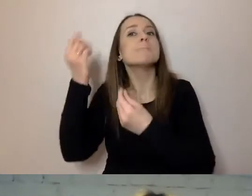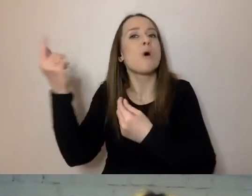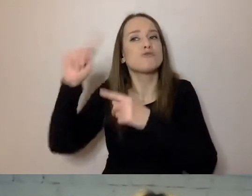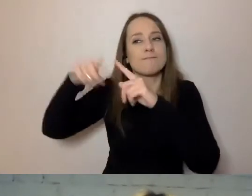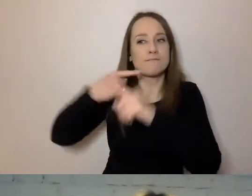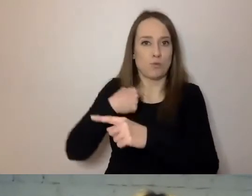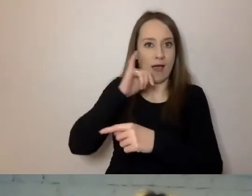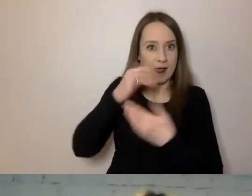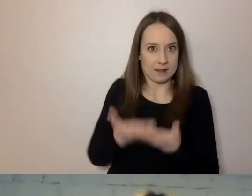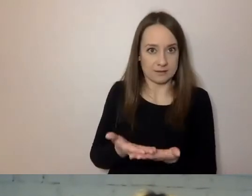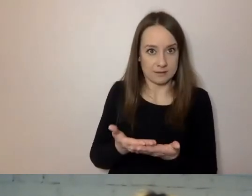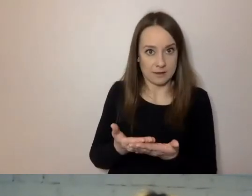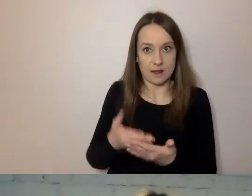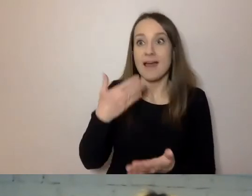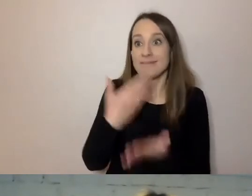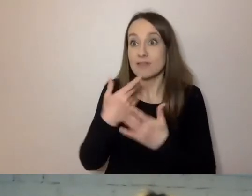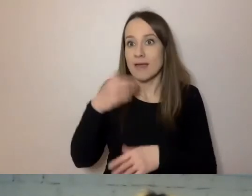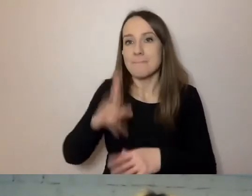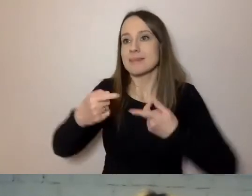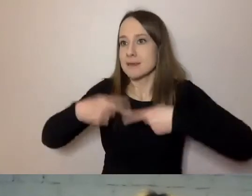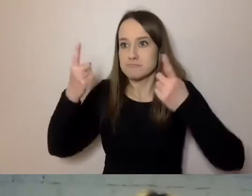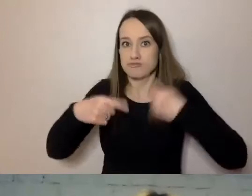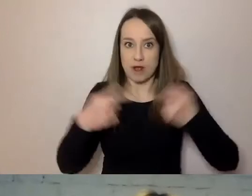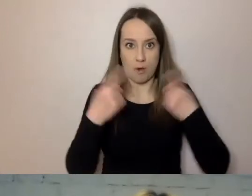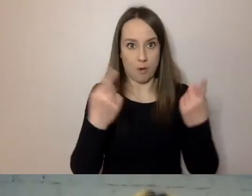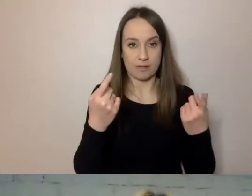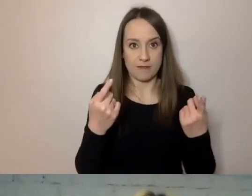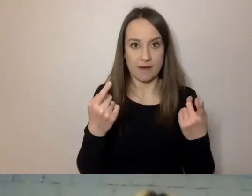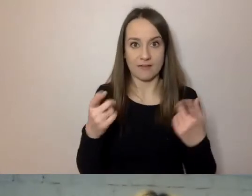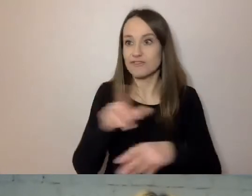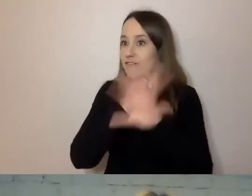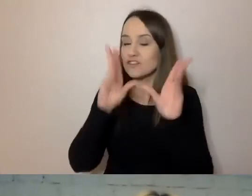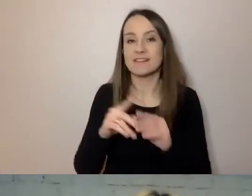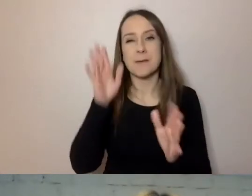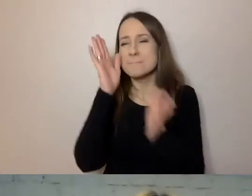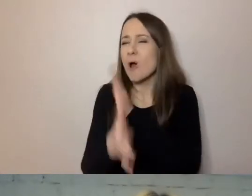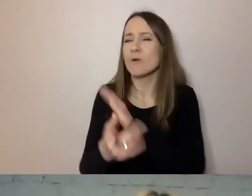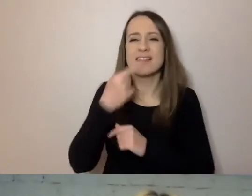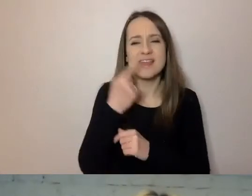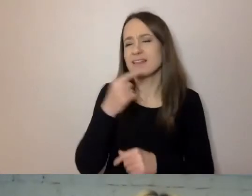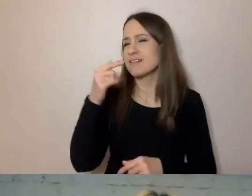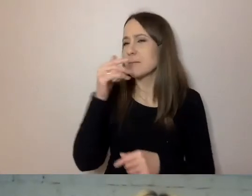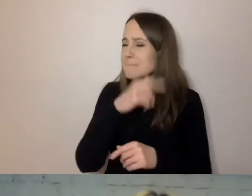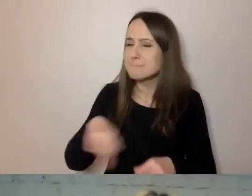Dlatego będę przekonywał, że wszyscy tego prostego języka, prostej komunikacji potrzebujemy w jakiś sposób.